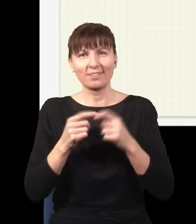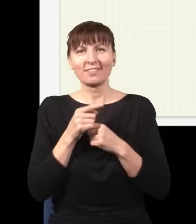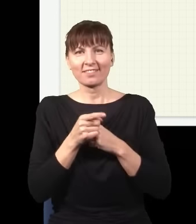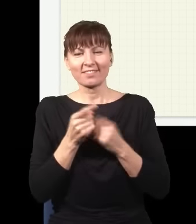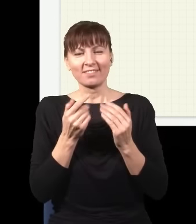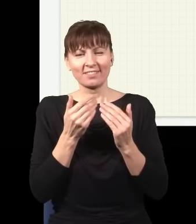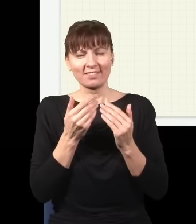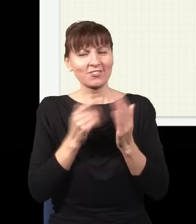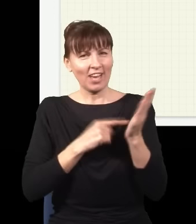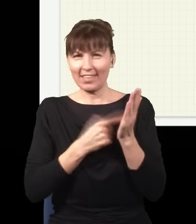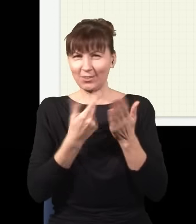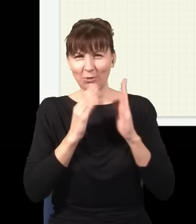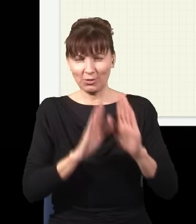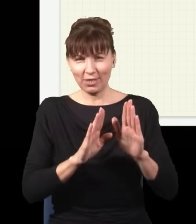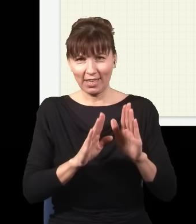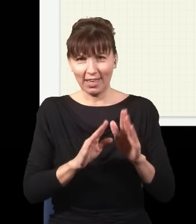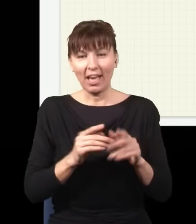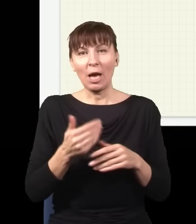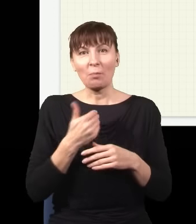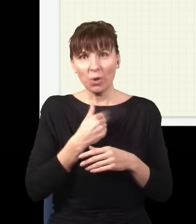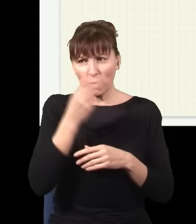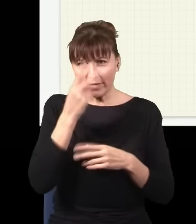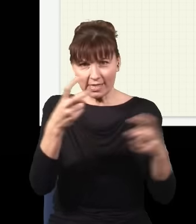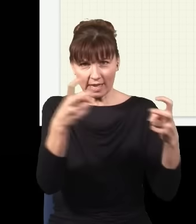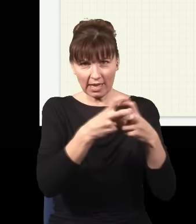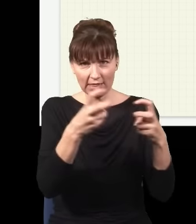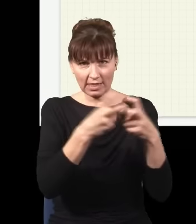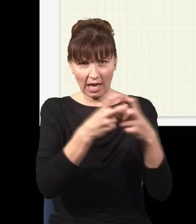Tak jak mówiłem, wszystkie wyjaśnienia, które widziałem w internecie czy nawet w artykułach naukowych,